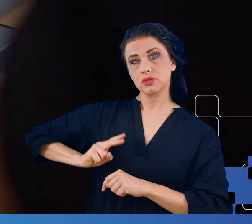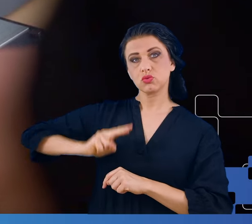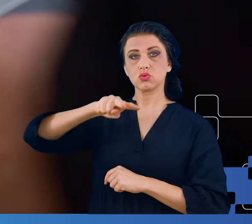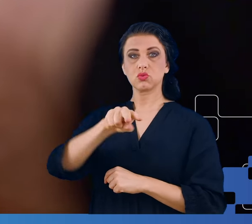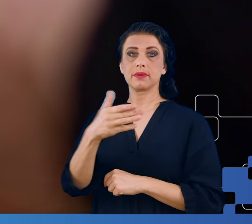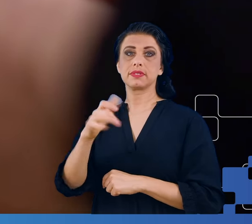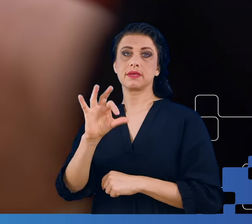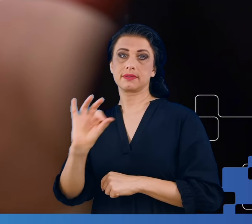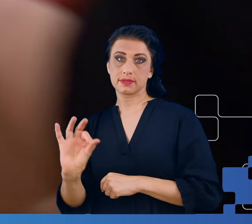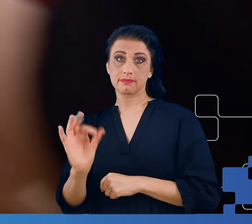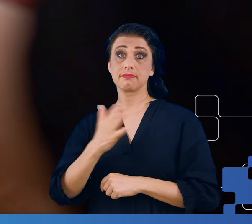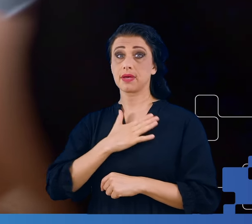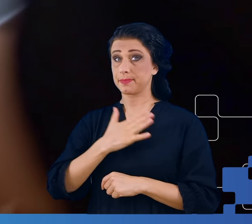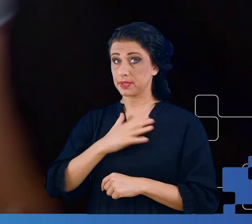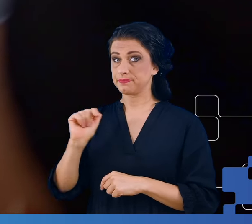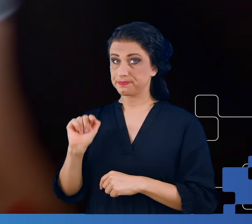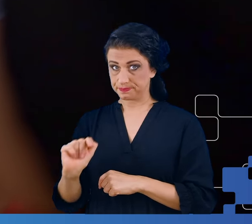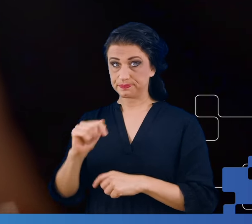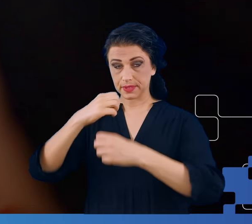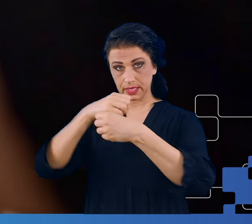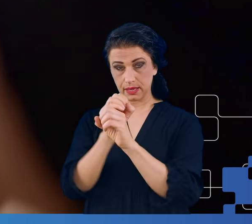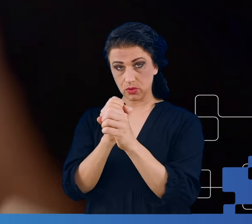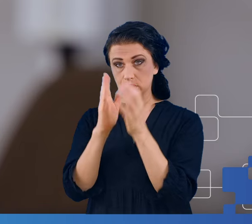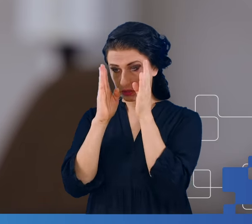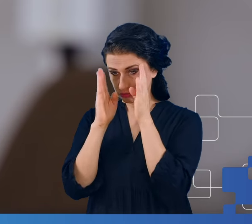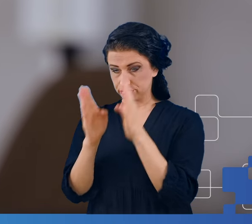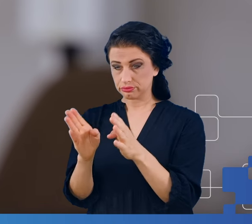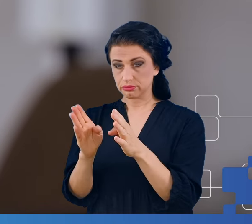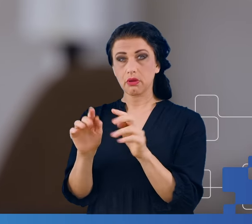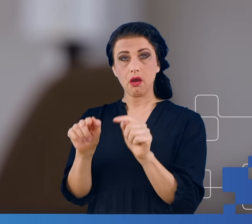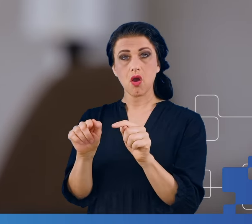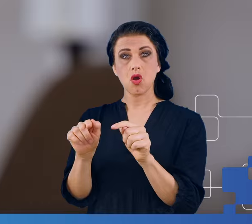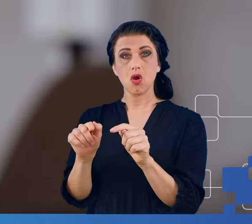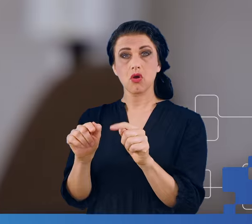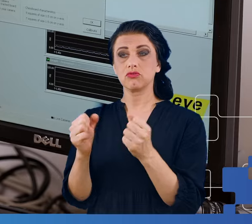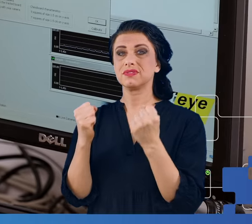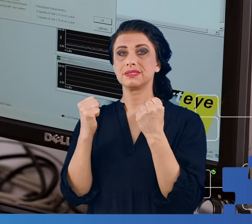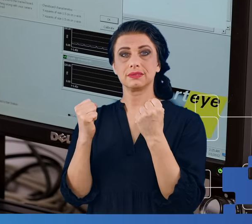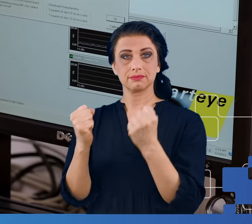Laboratorium to skoncentrowane jest wokół wzmacniacza, obsługującego